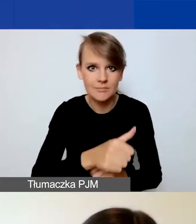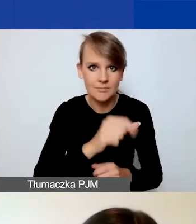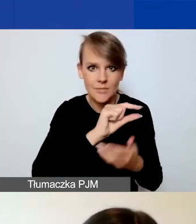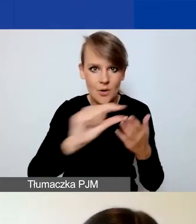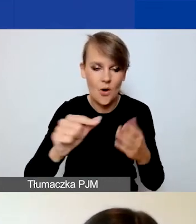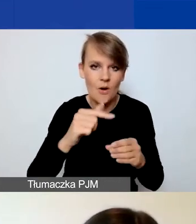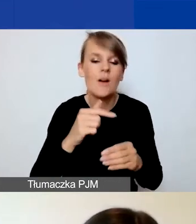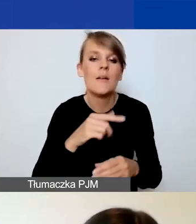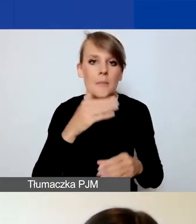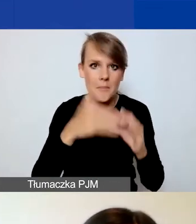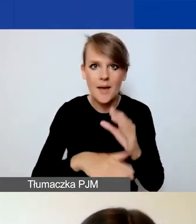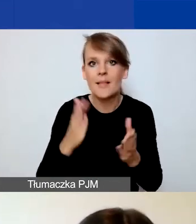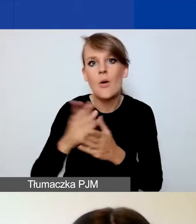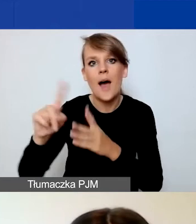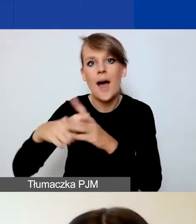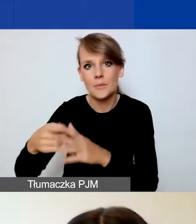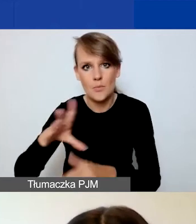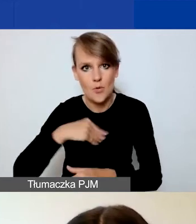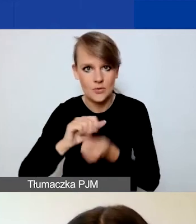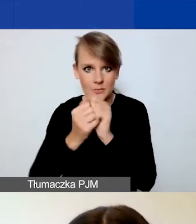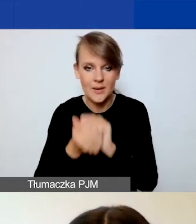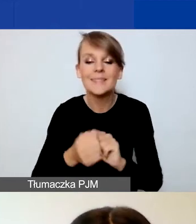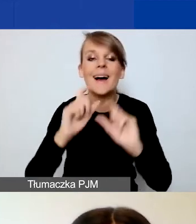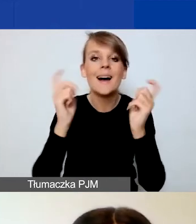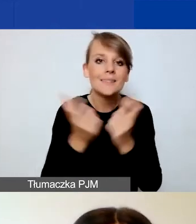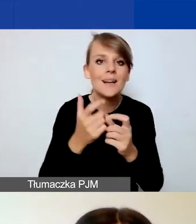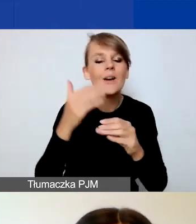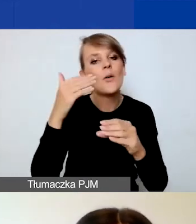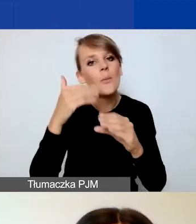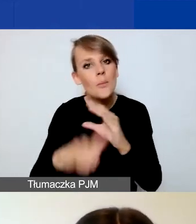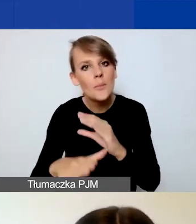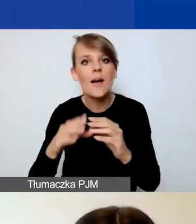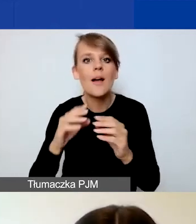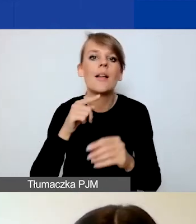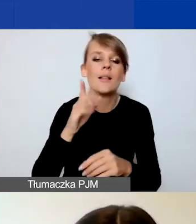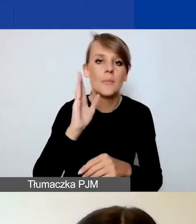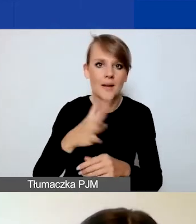Natomiast my będziemy całą korespondencję z państwem prowadzić z użyciem tego adresu.